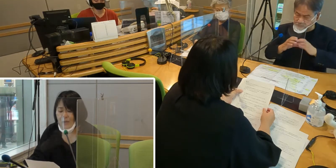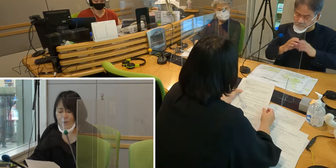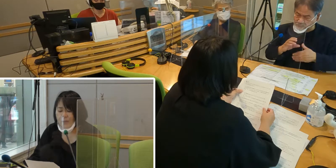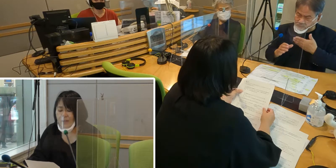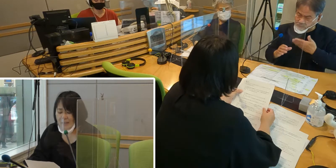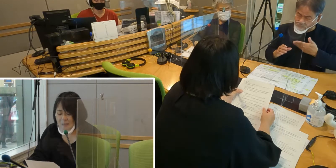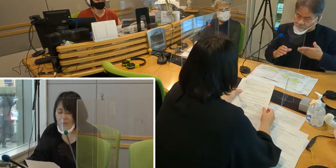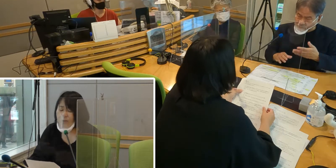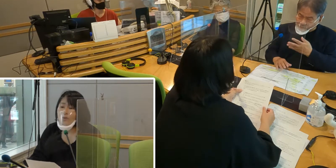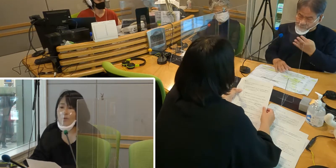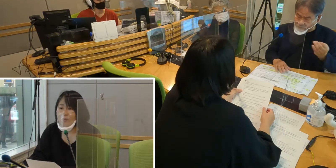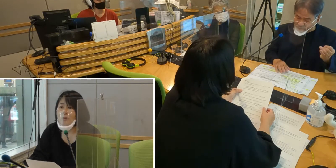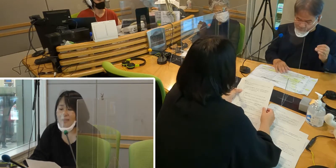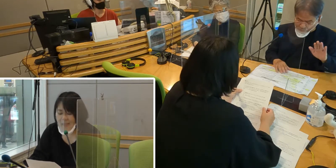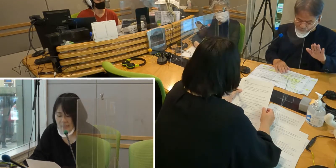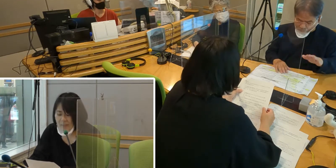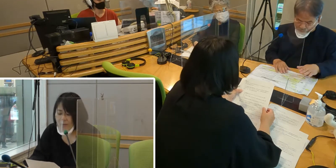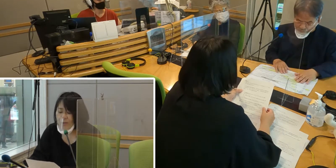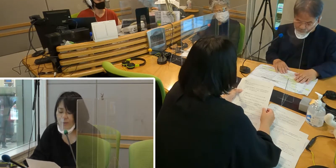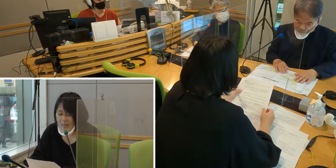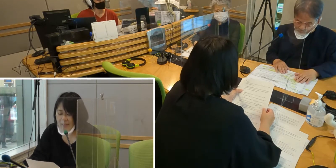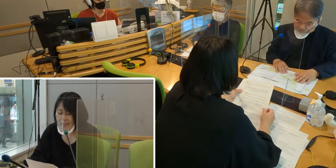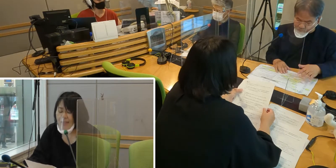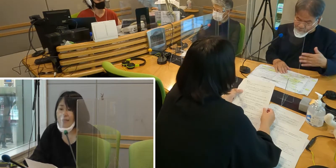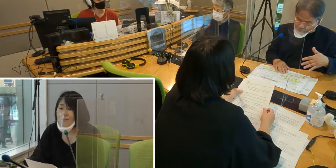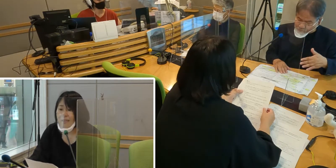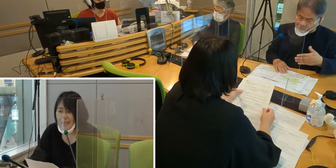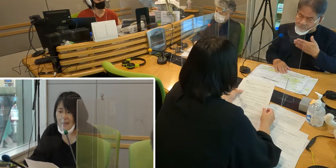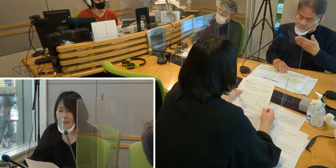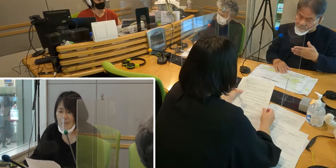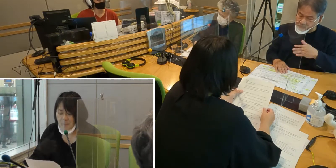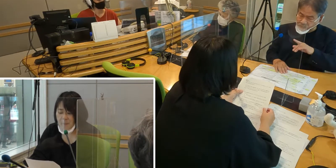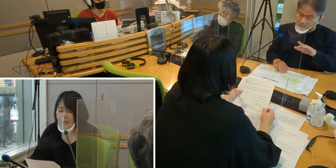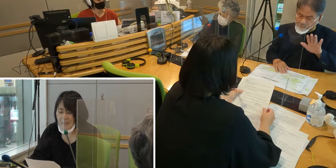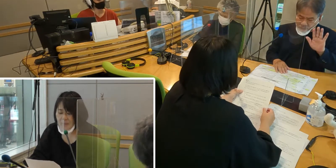コミュニケーションを取ることも 難しいということが多々ありました。